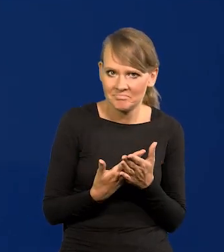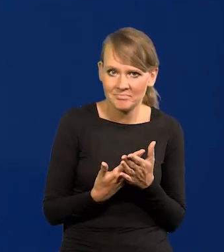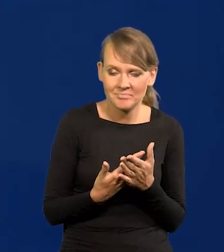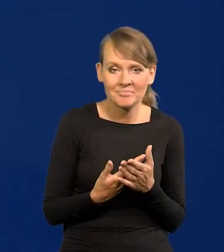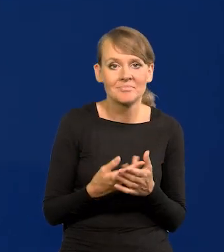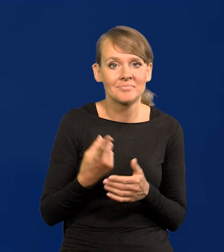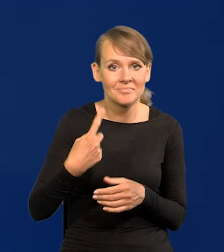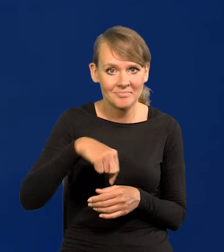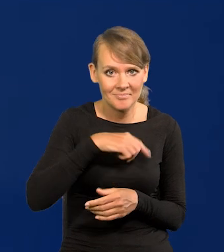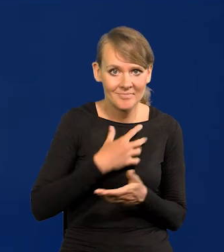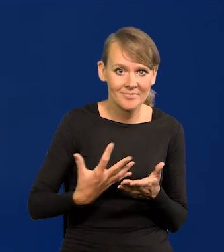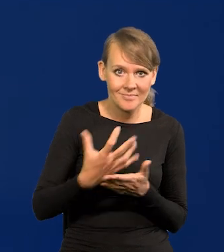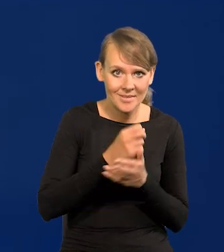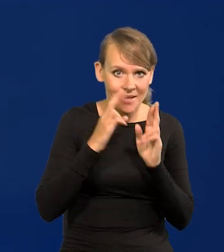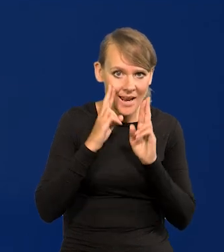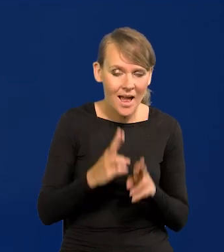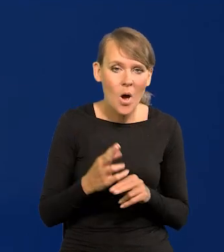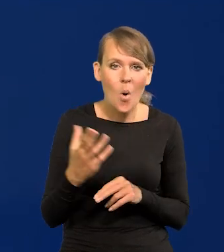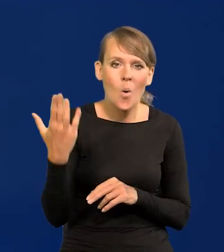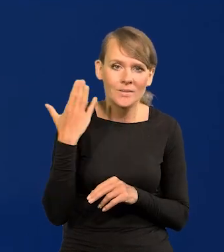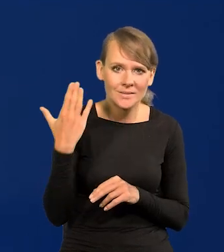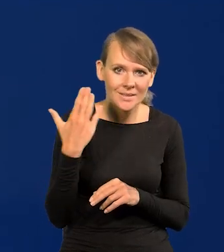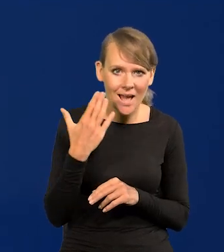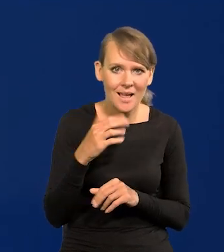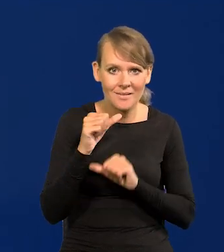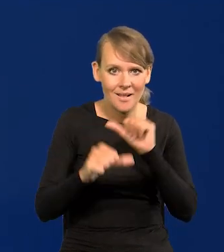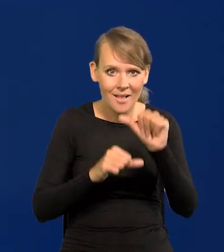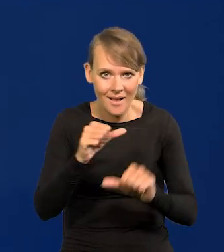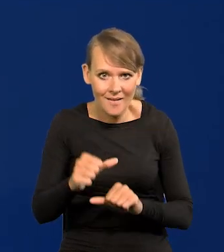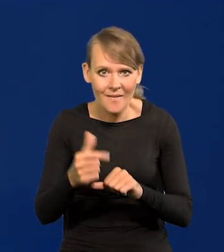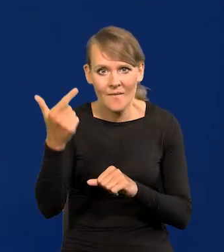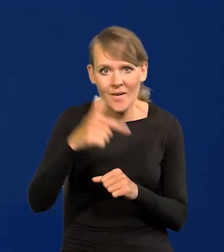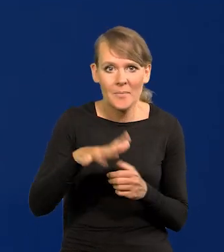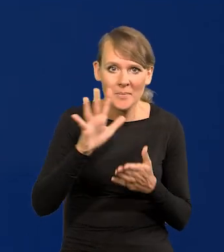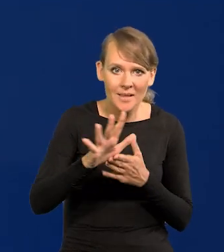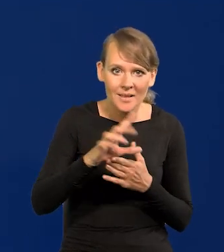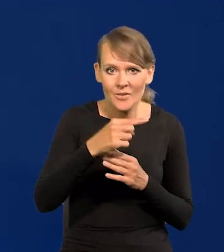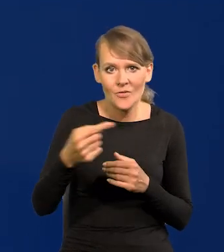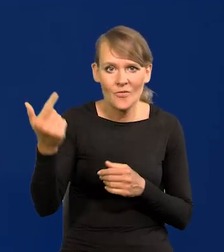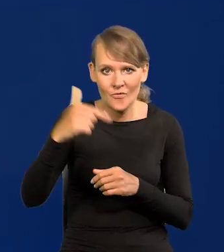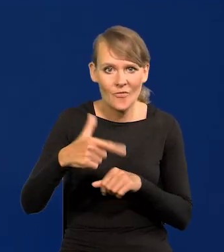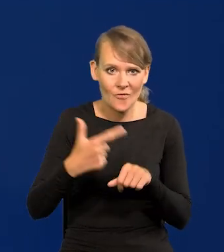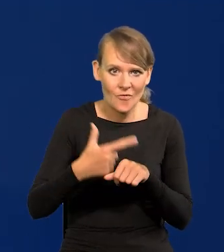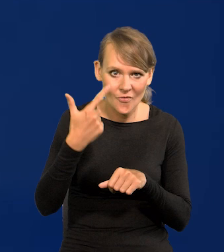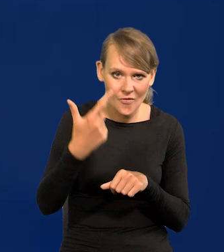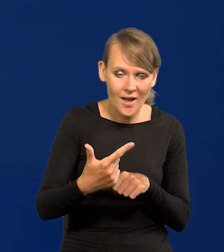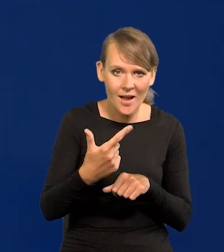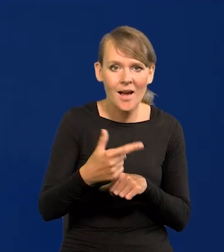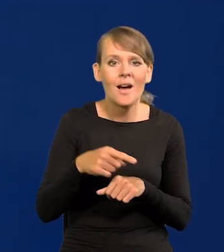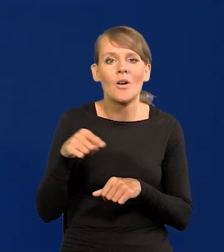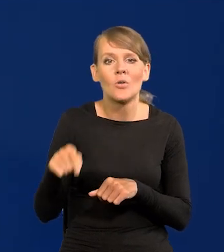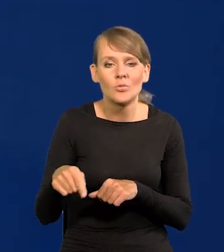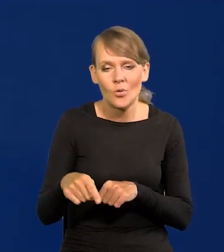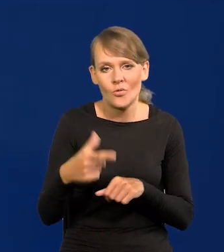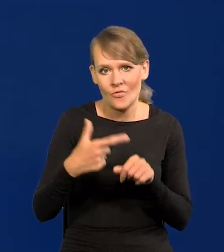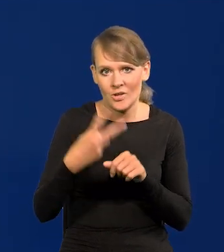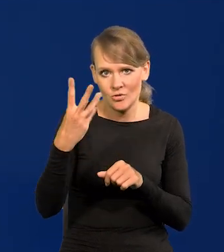Nasze płace realne w ciągu ostatnich lat, między 2015 a 2022 wzrosły o 24%,